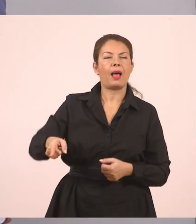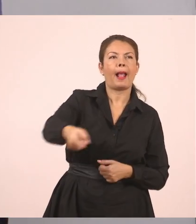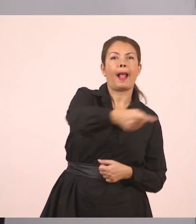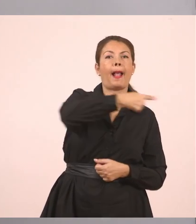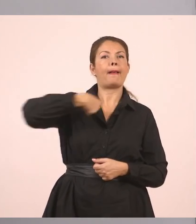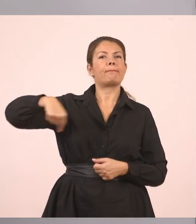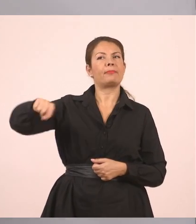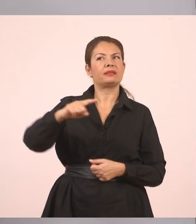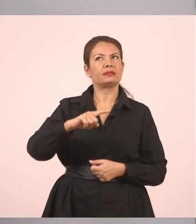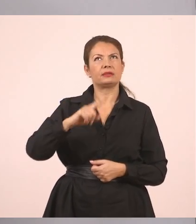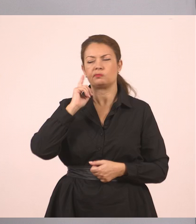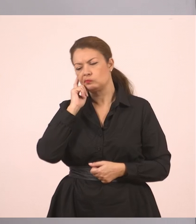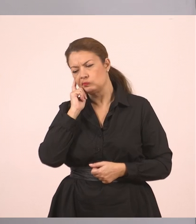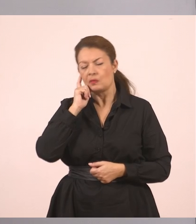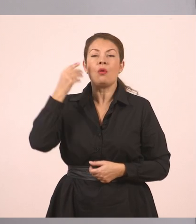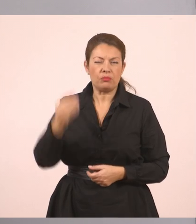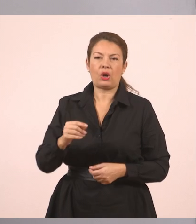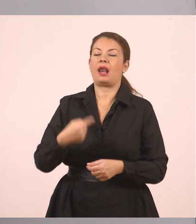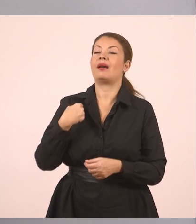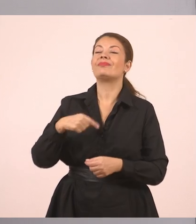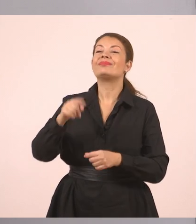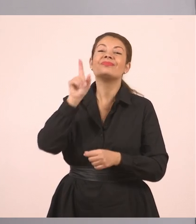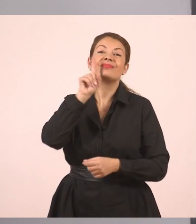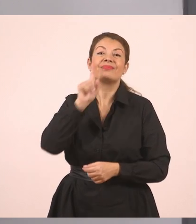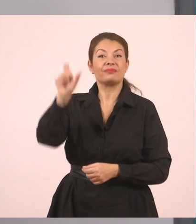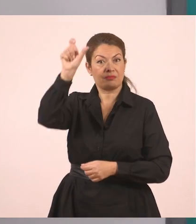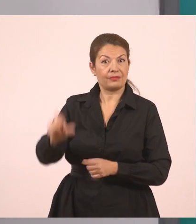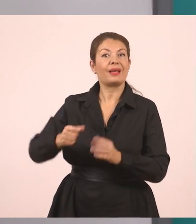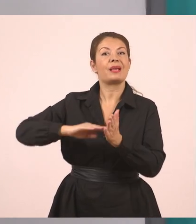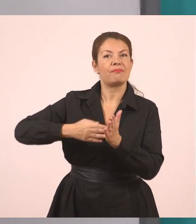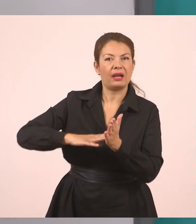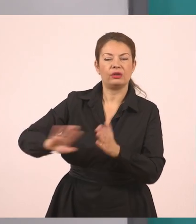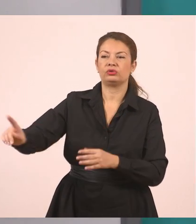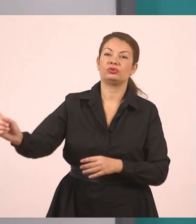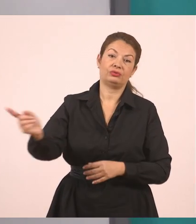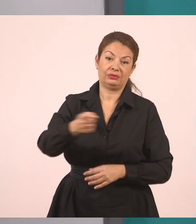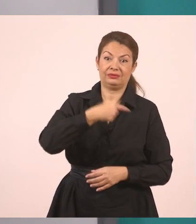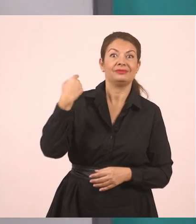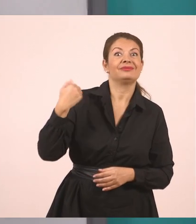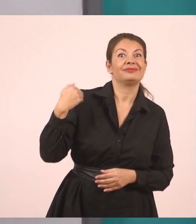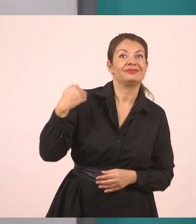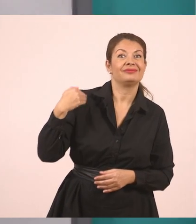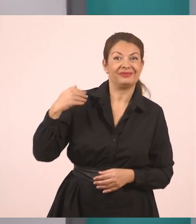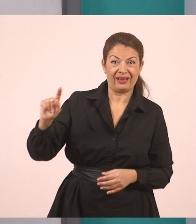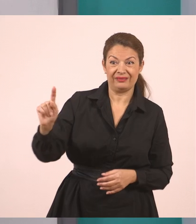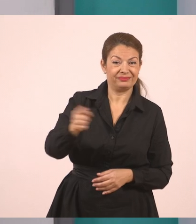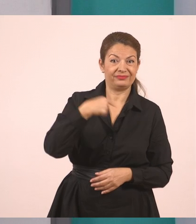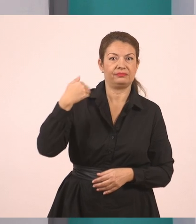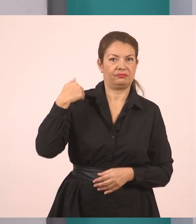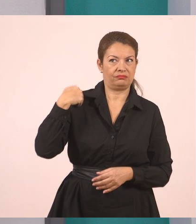Καλύτερα, ακόμα καλύτερα. Η υπάλληλος, λοιπόν, μας ρώτησε... Επειδή είναι "μάς", μπορούμε να βάλουμε και έναν τόνο εδώ.